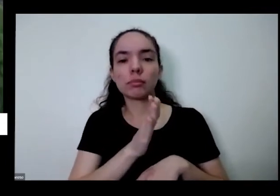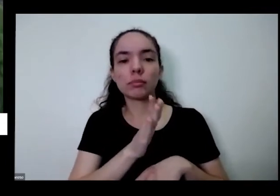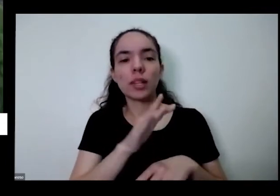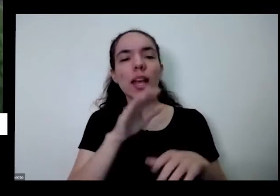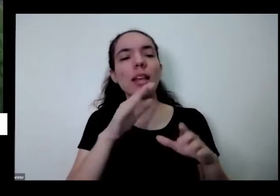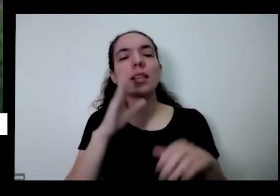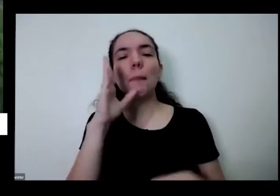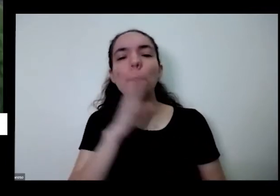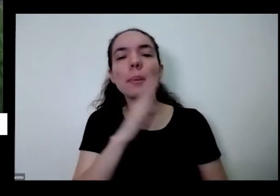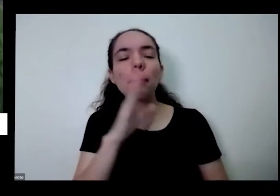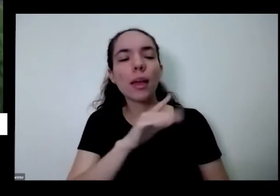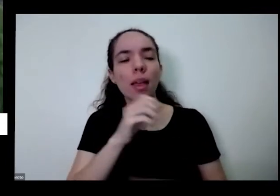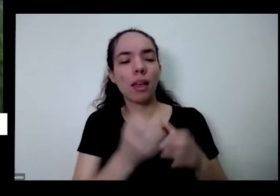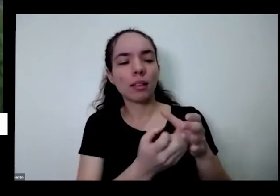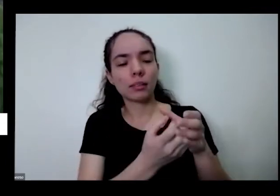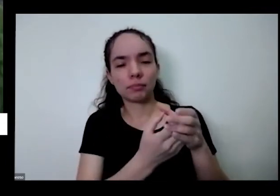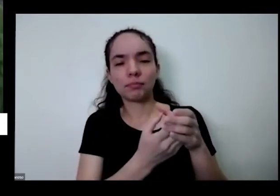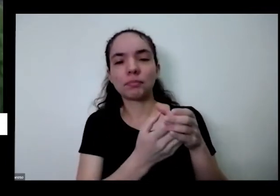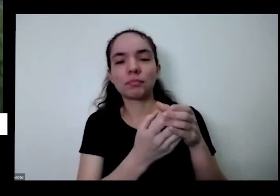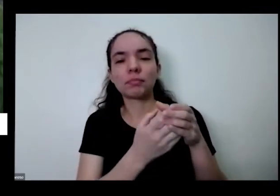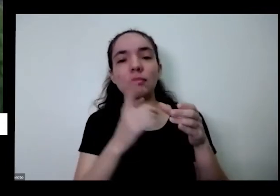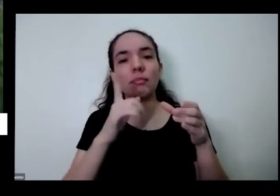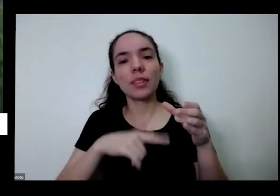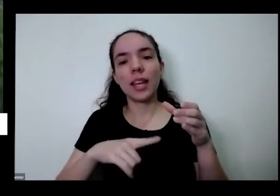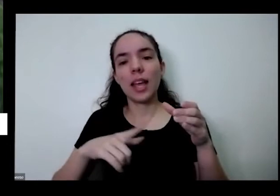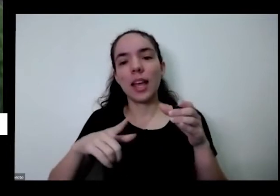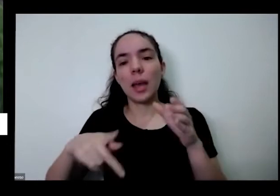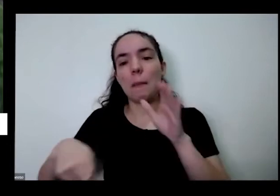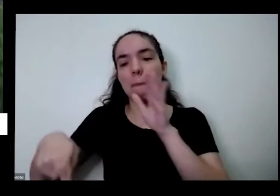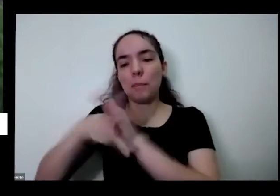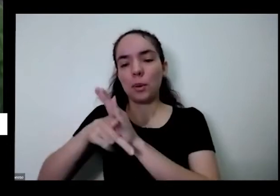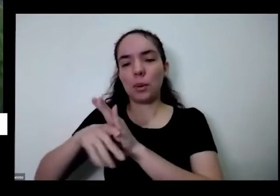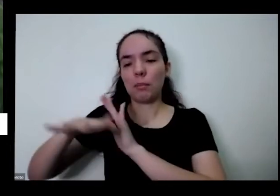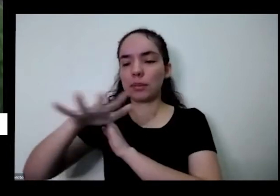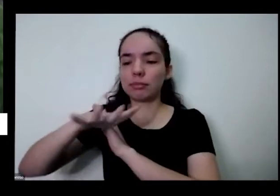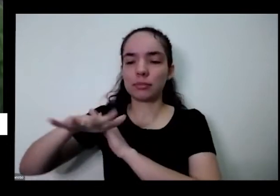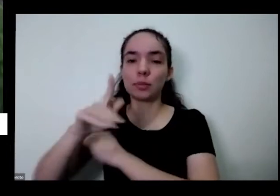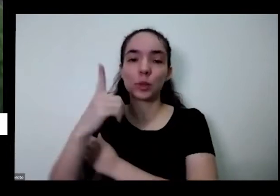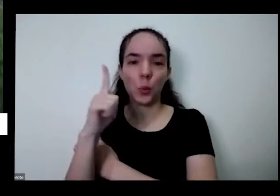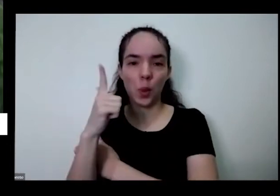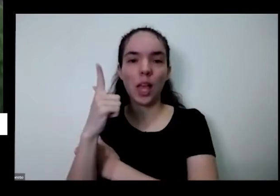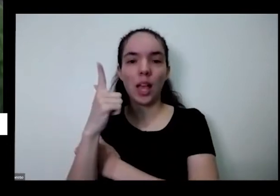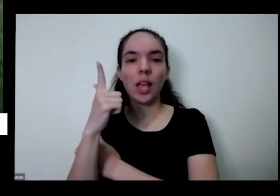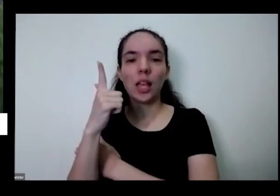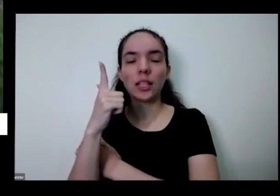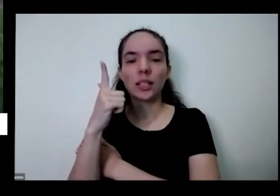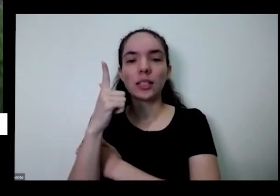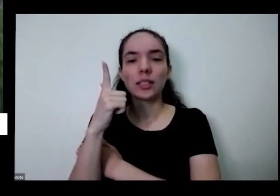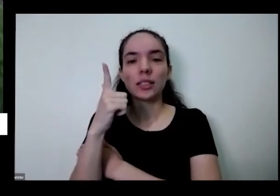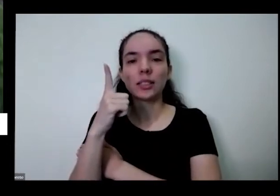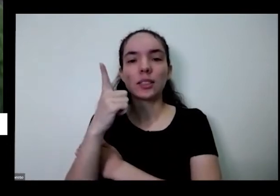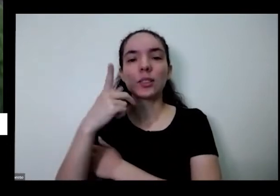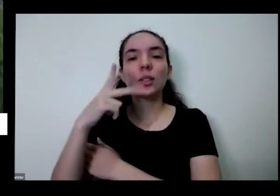pimenta muito típica aqui da minha região de Goiás e a gente chama inclusive ela de pimenta